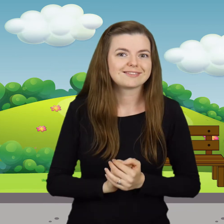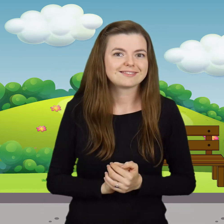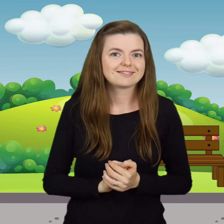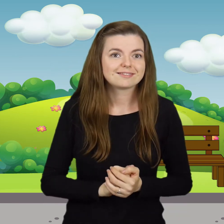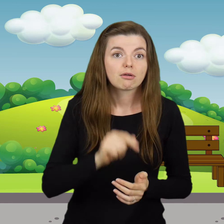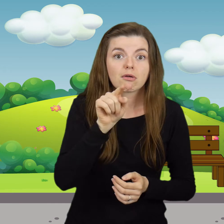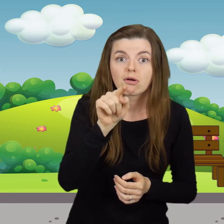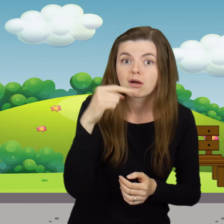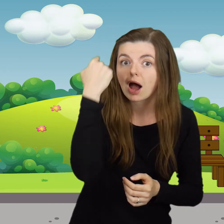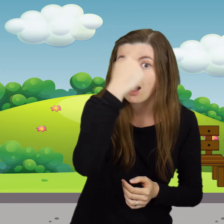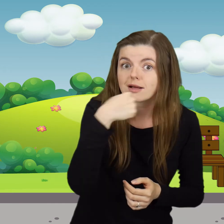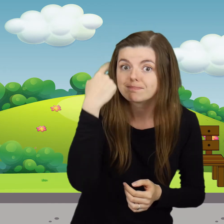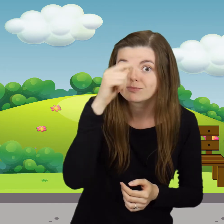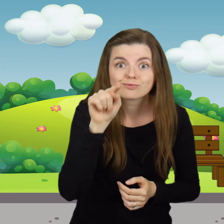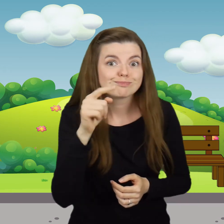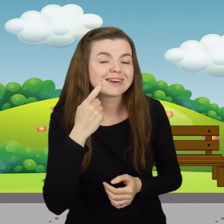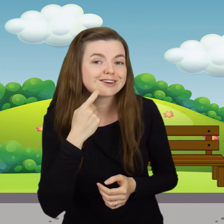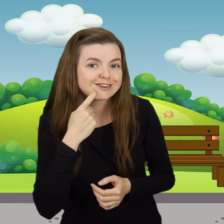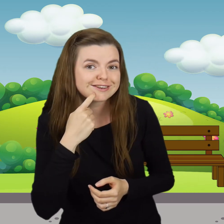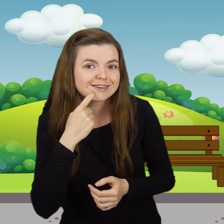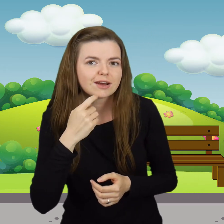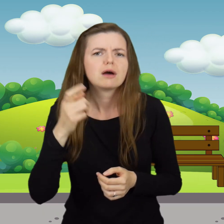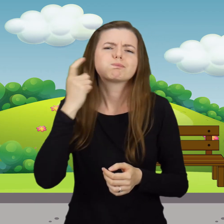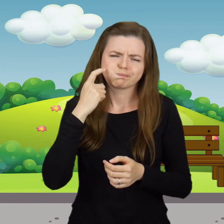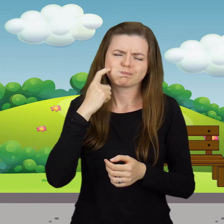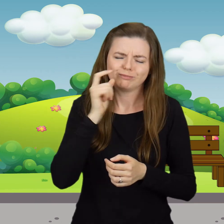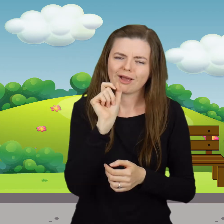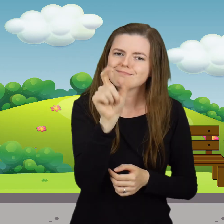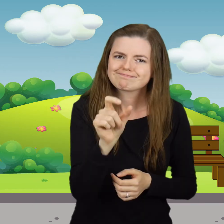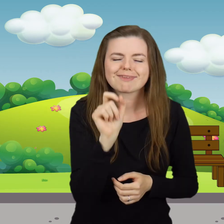Tu jest buźka, tu ząbeczki. Tu wpadają cukiereczki.